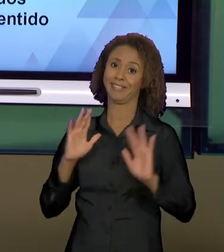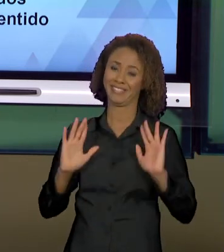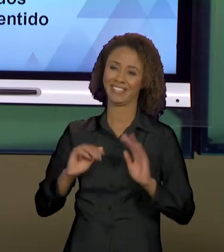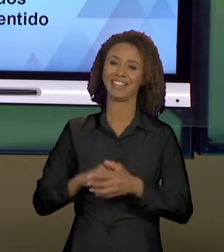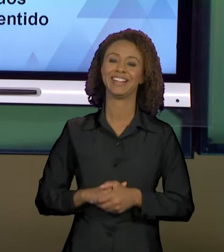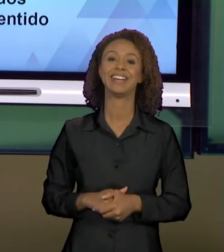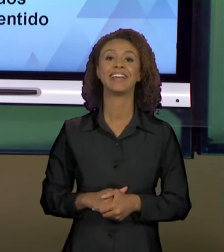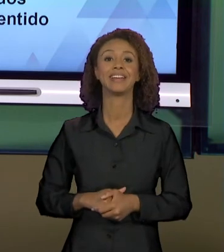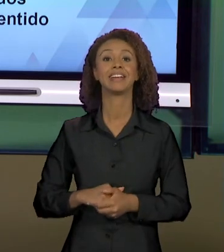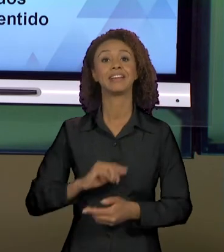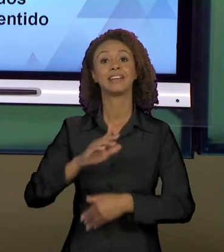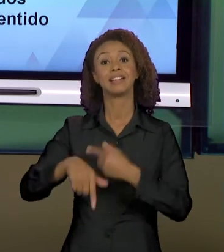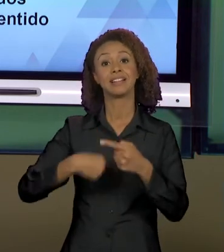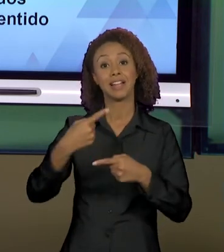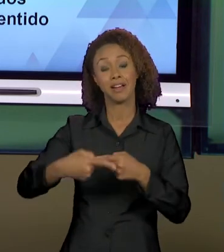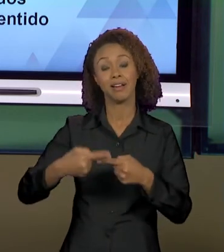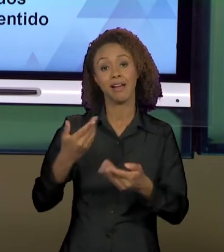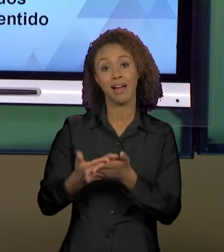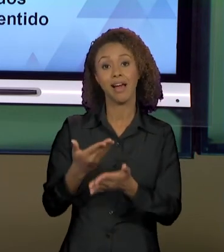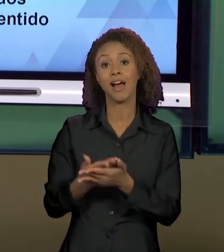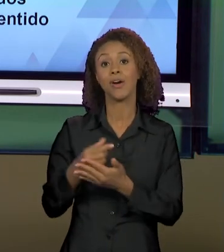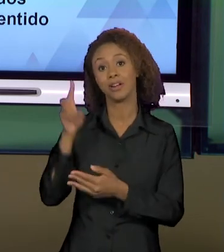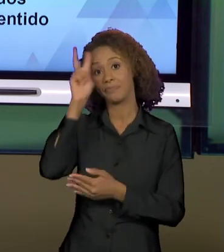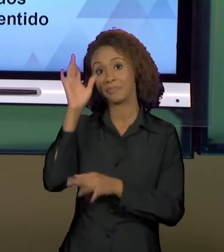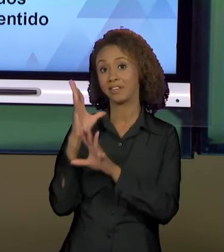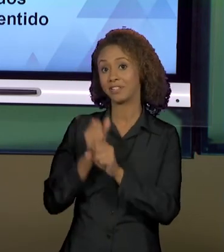NA PRÓXIMA AULA QUE SERÁ A AULA DE REVISÃO. ATÉ LÁ!